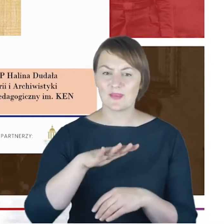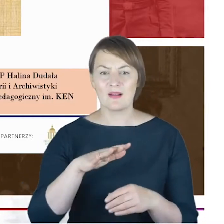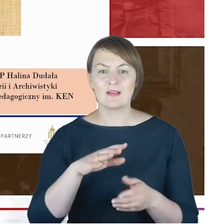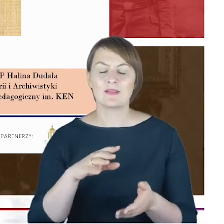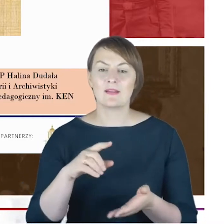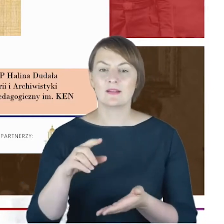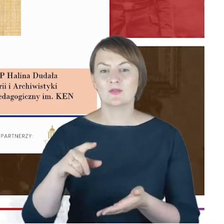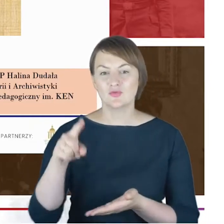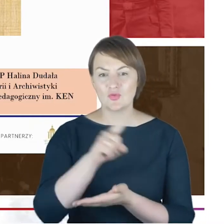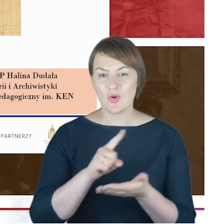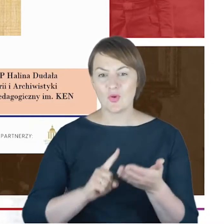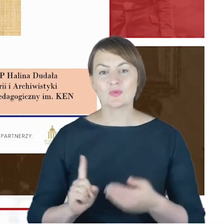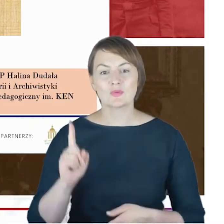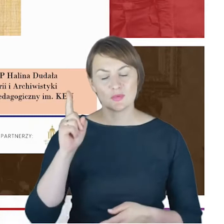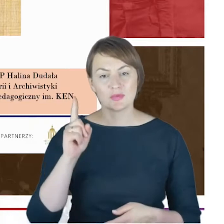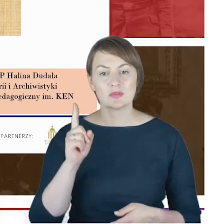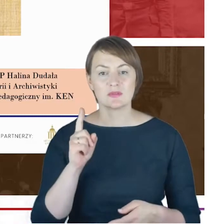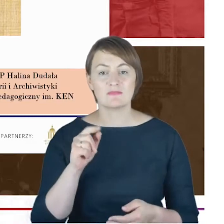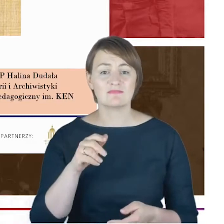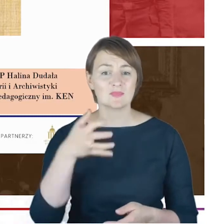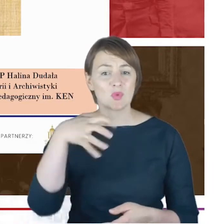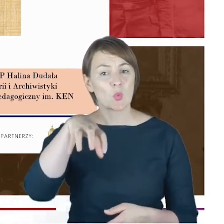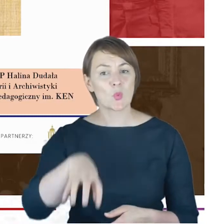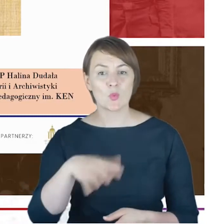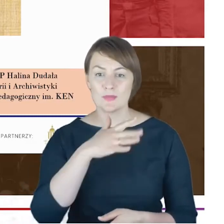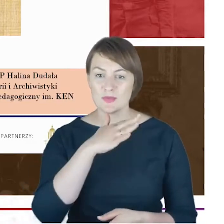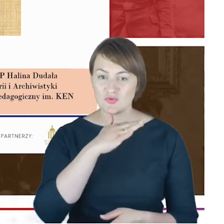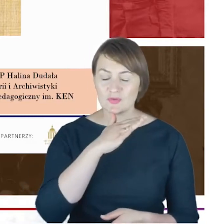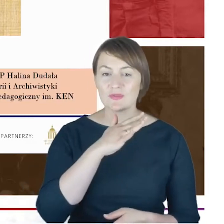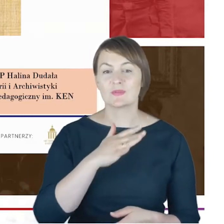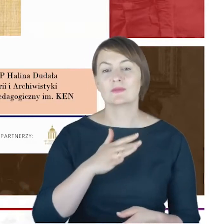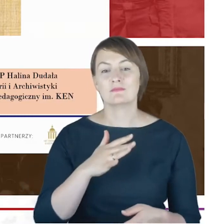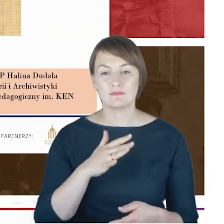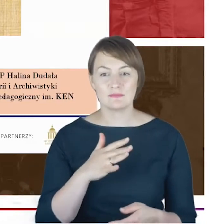dotykamy społeczności żydowskiej. Mam przyjemność przedstawić prelegentkę,